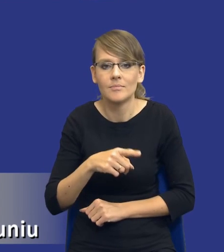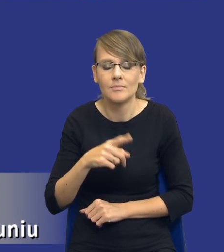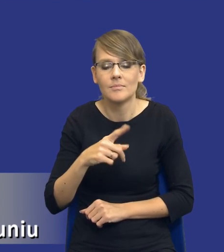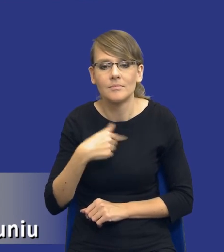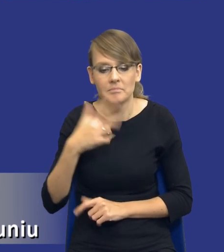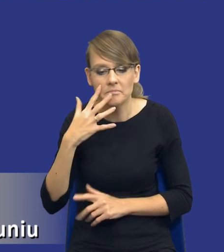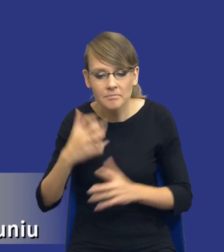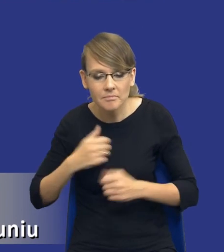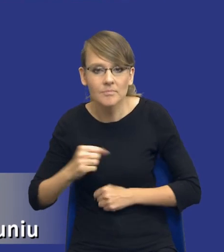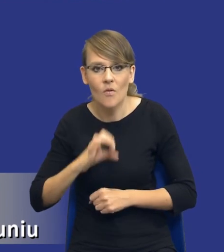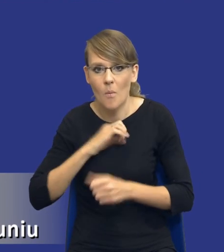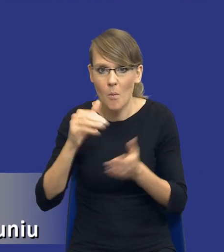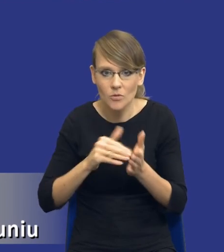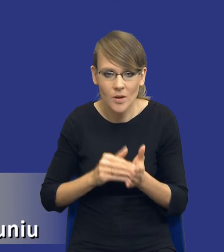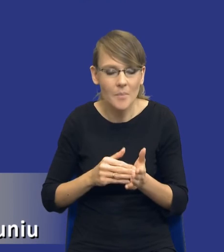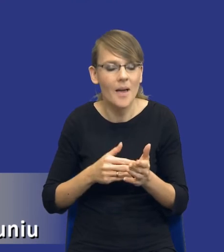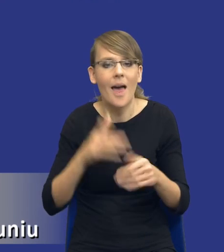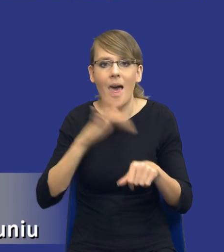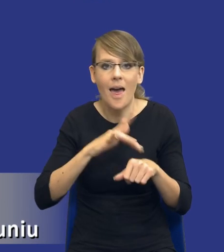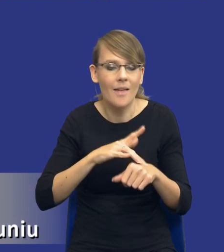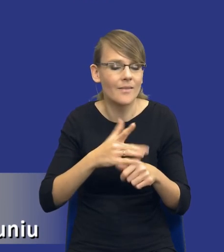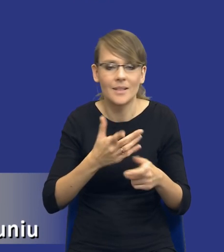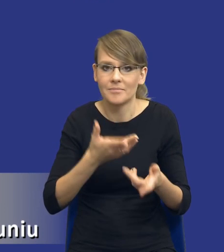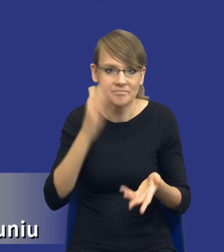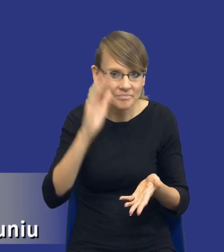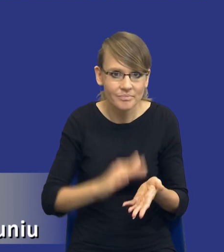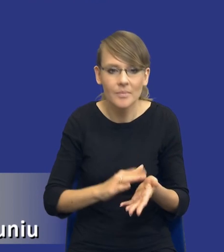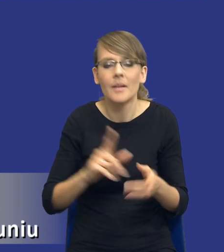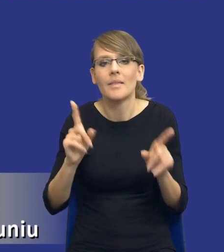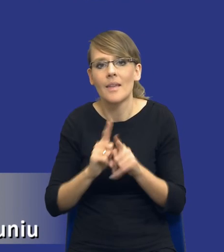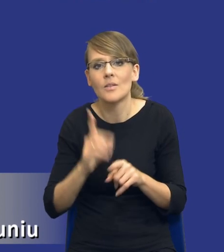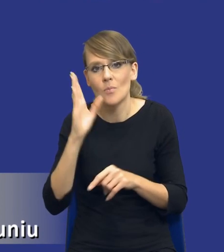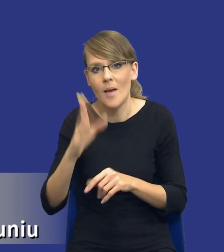stanowi przepis, a z drugiej strony będą wpływały negatywnie na